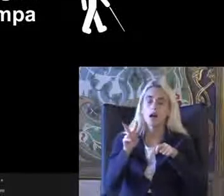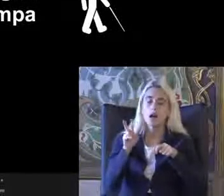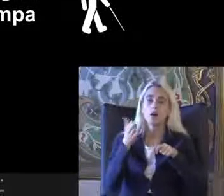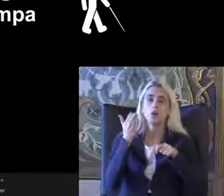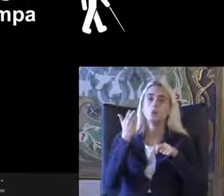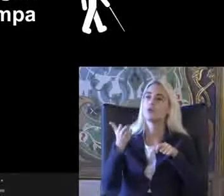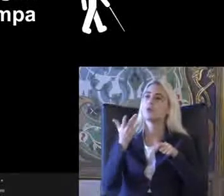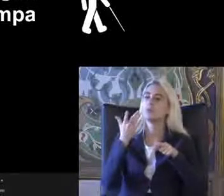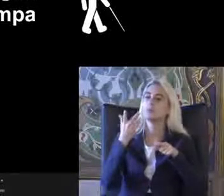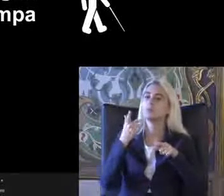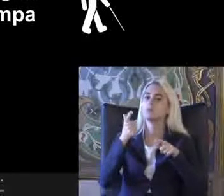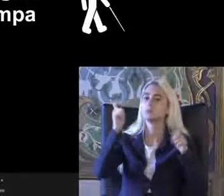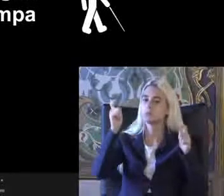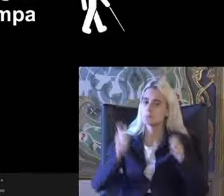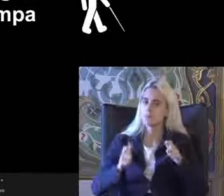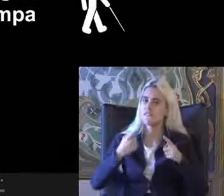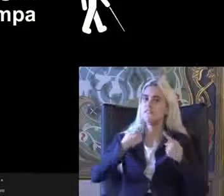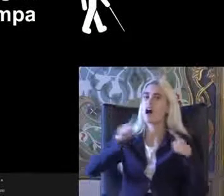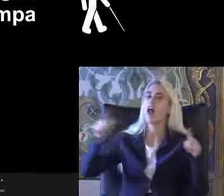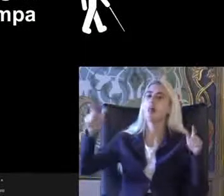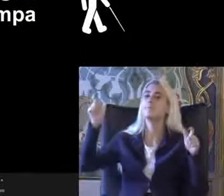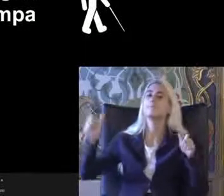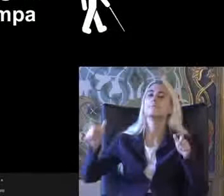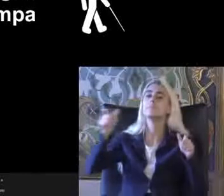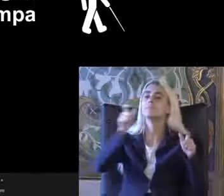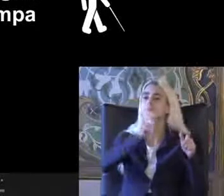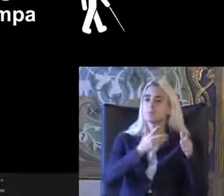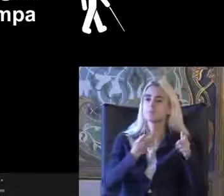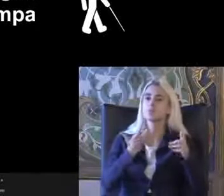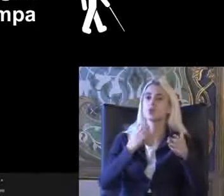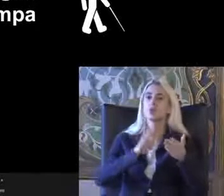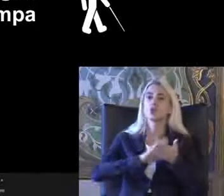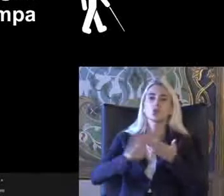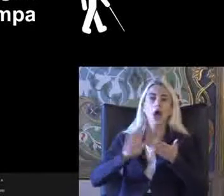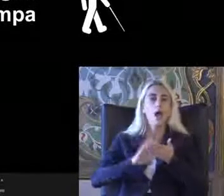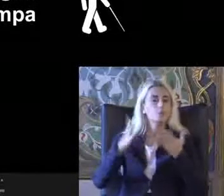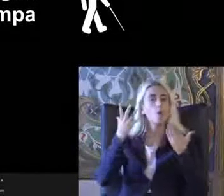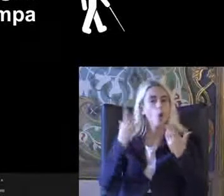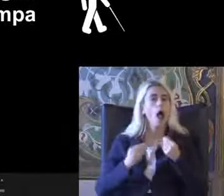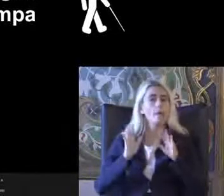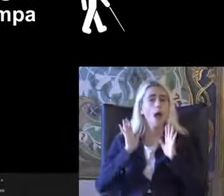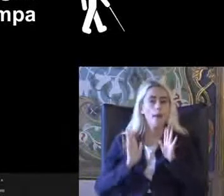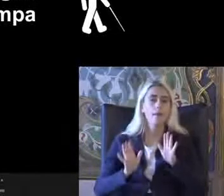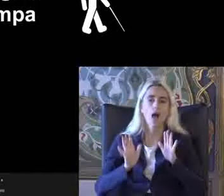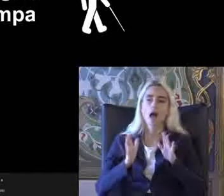Mekanlarda veya farklı bölgelerde Belki biraz daha düzenlenmiş olabilir ama Daha göstermelik